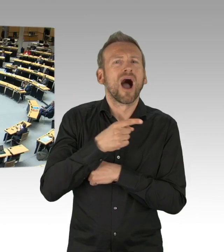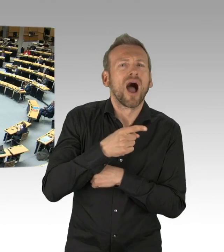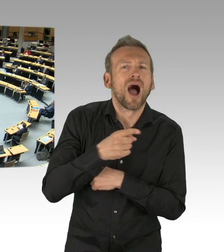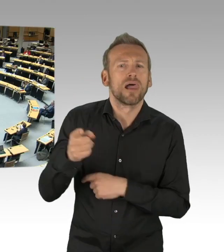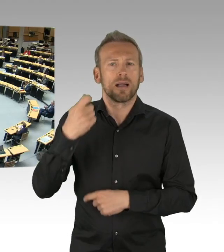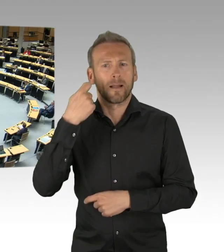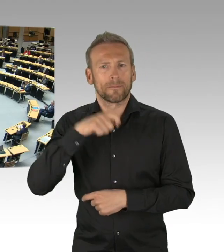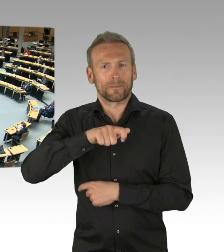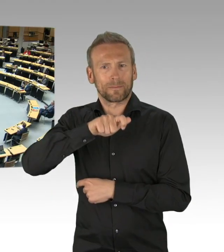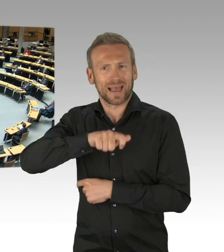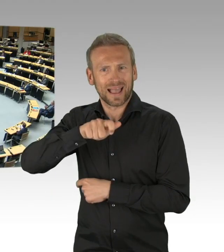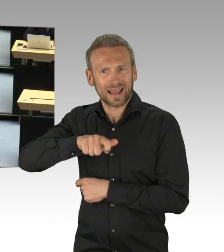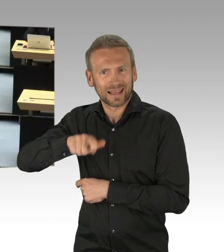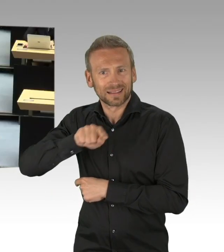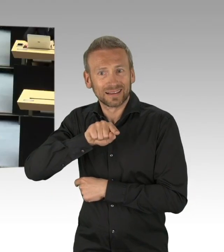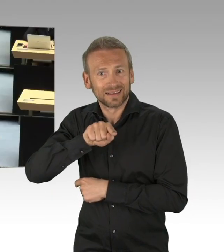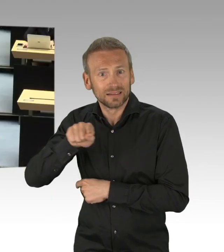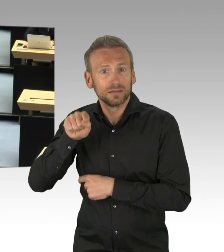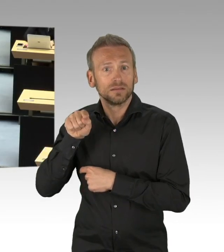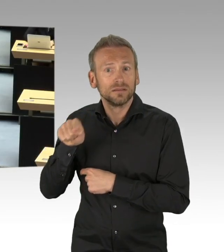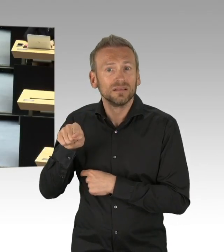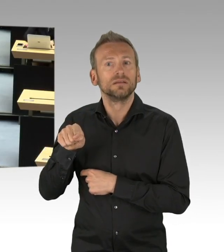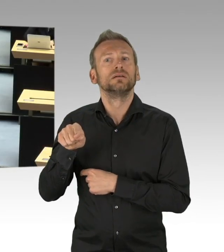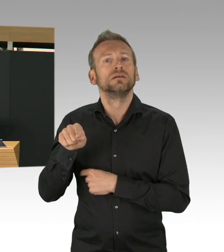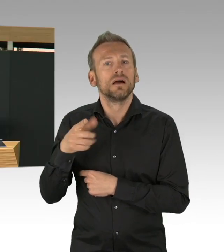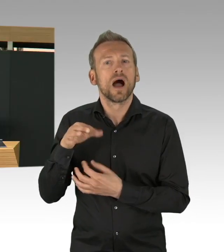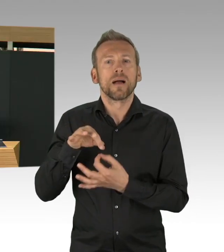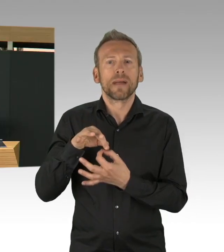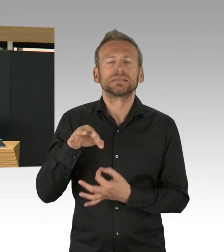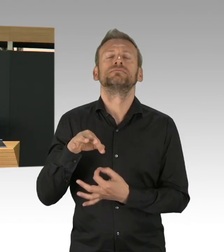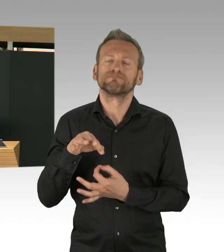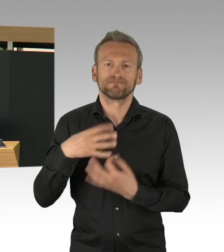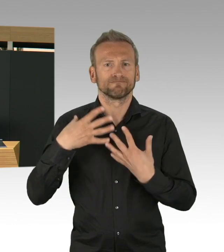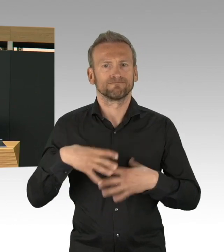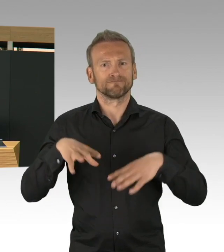Berlin zeigt sich in dieser Krise auch von einer sehr solidarischen Seite.